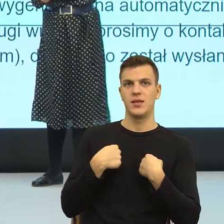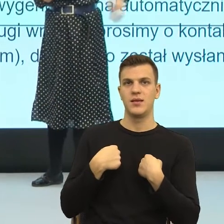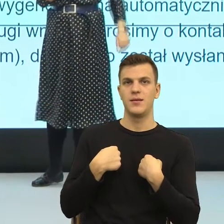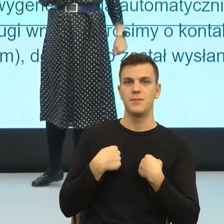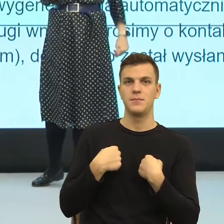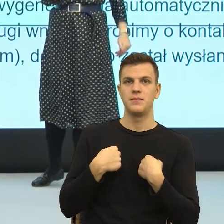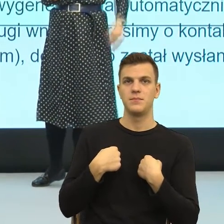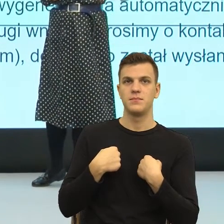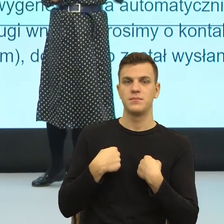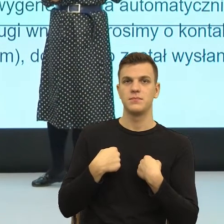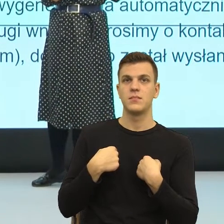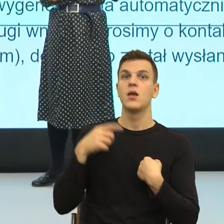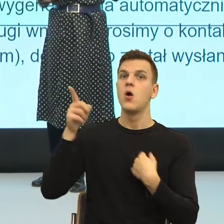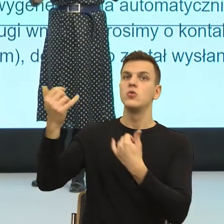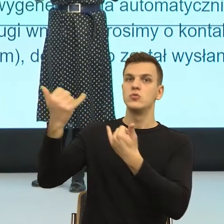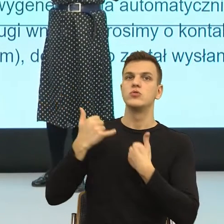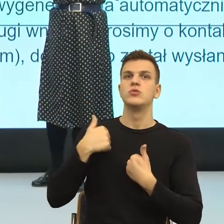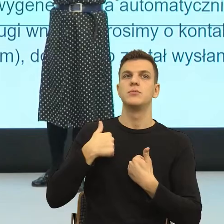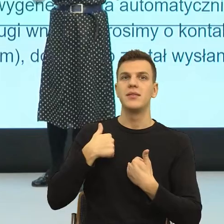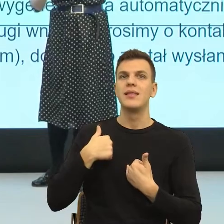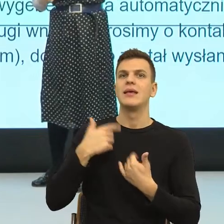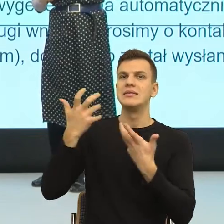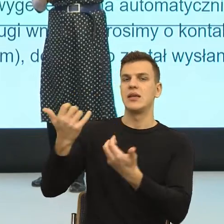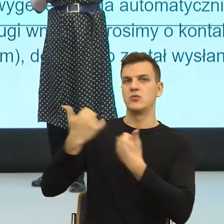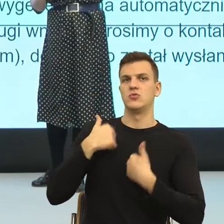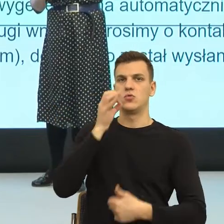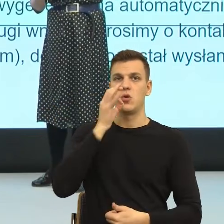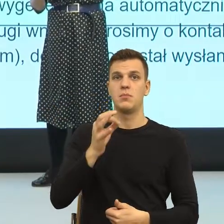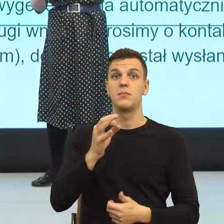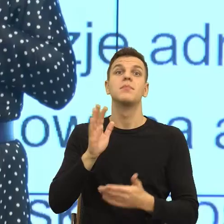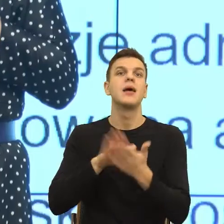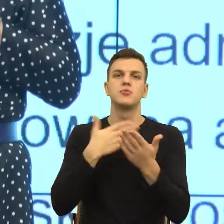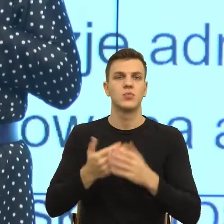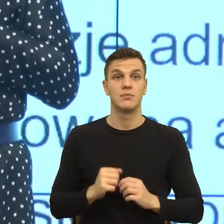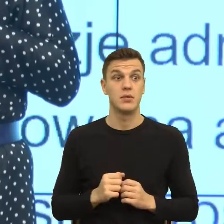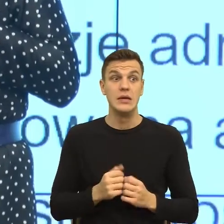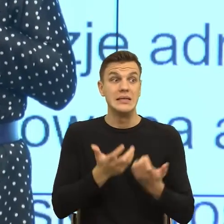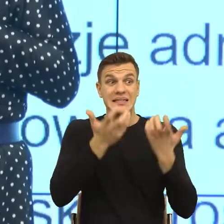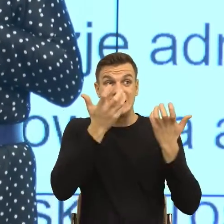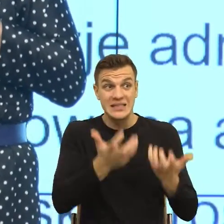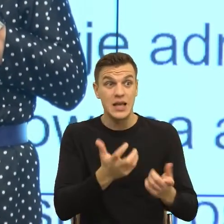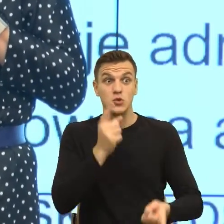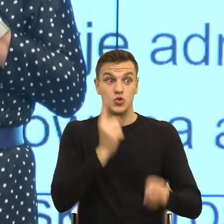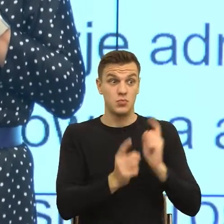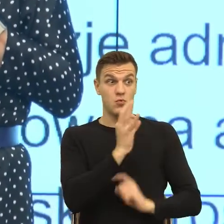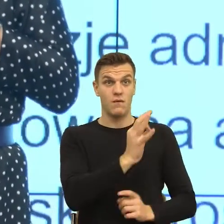czyli na przykład, by szybciej załatwić pana sprawę, proszę zgłosić to we wniosku elektronicznym.